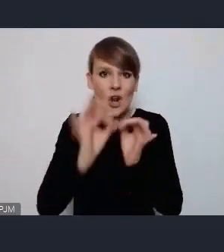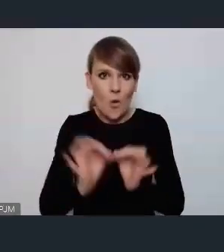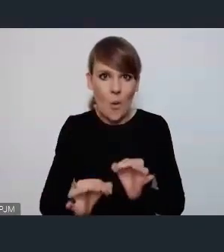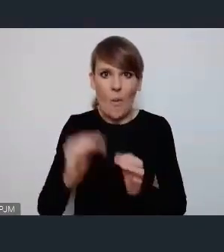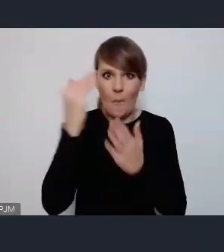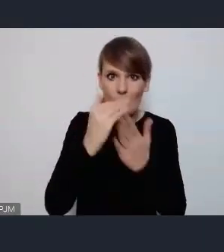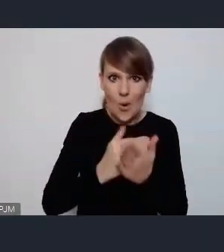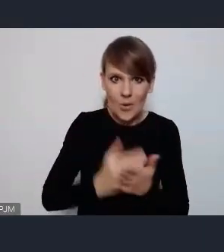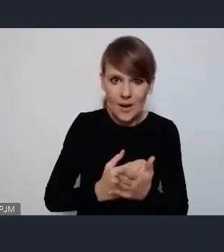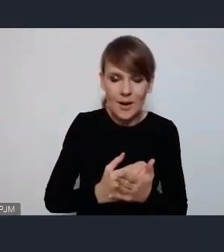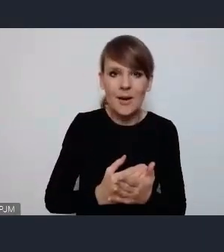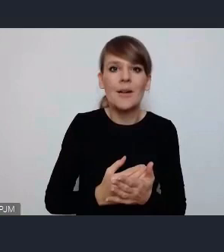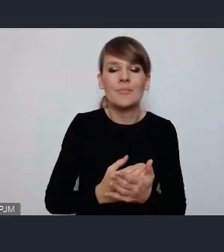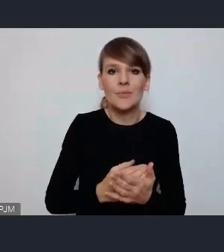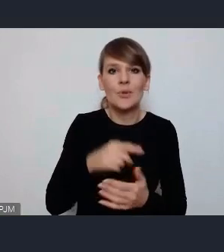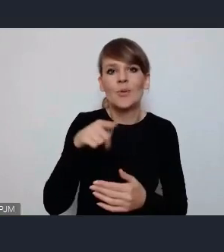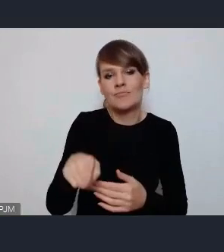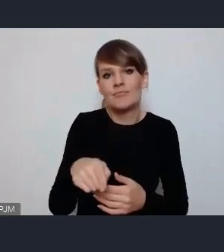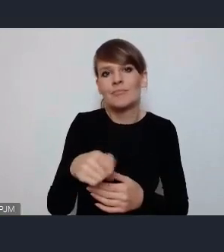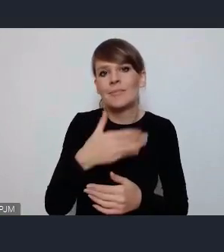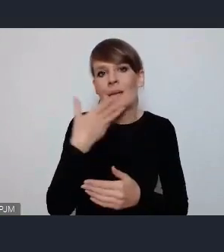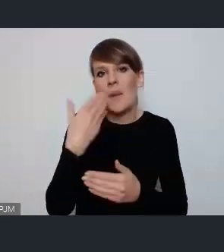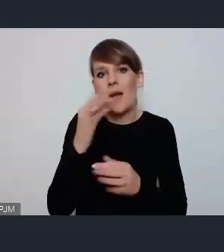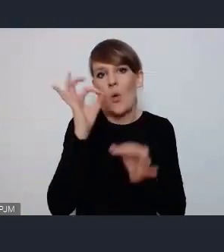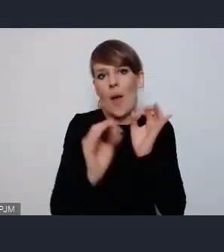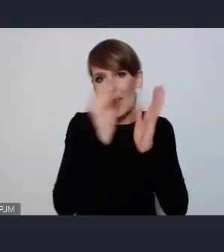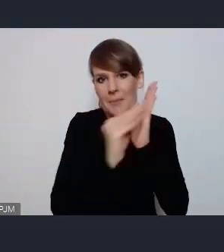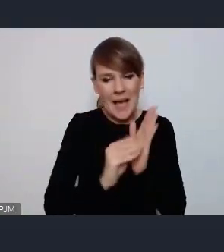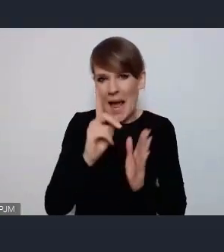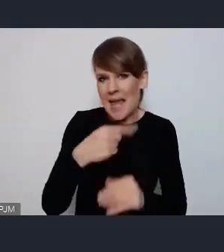wypisane ale nie widzę tutaj przeszkód żadnych.